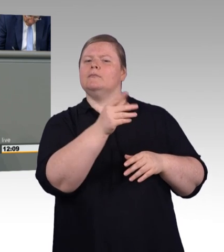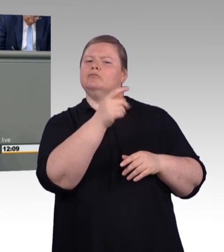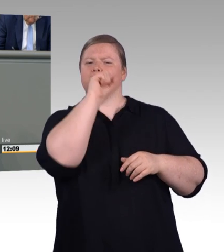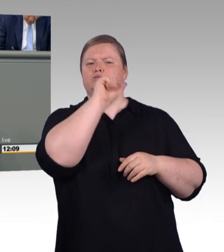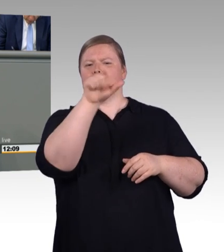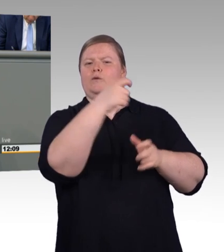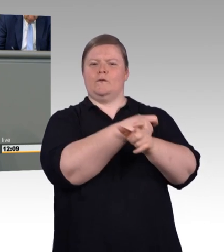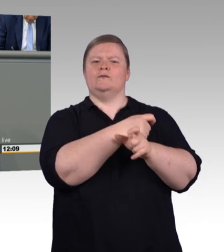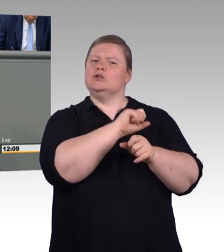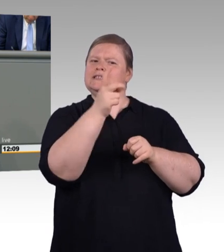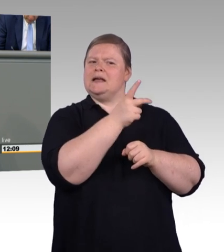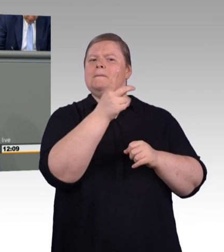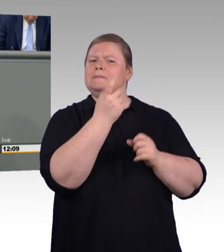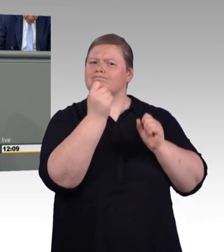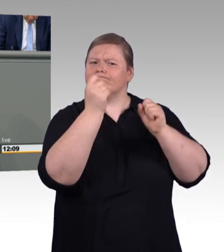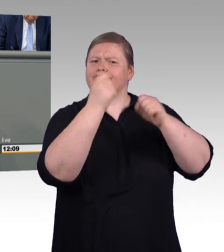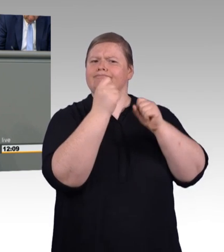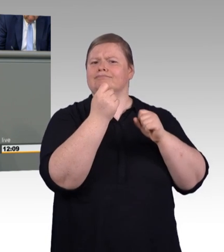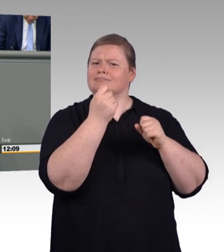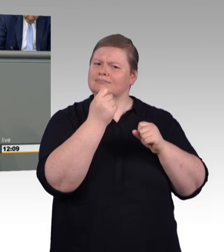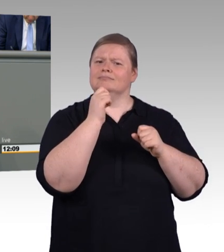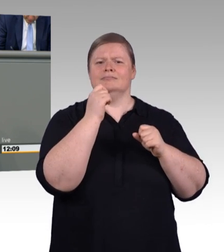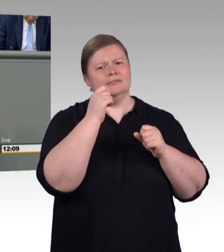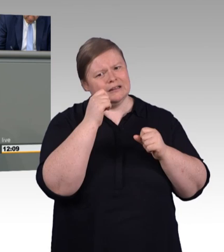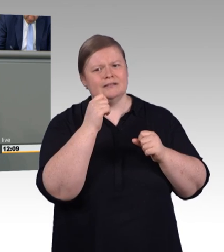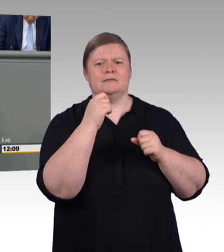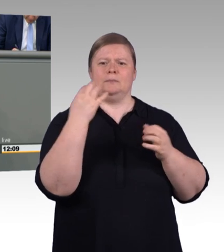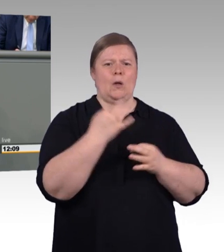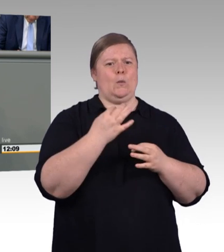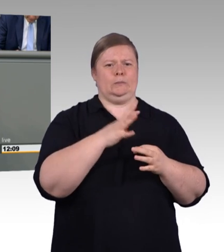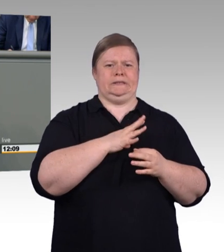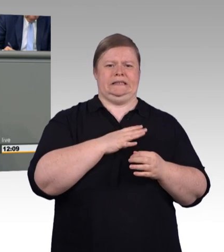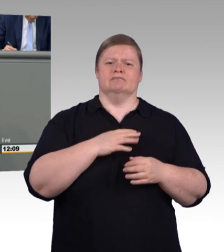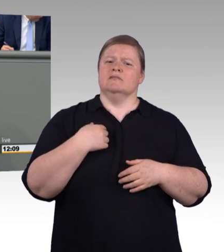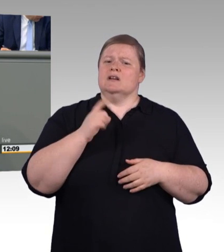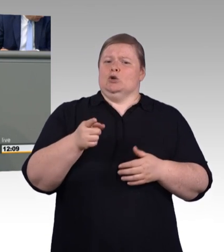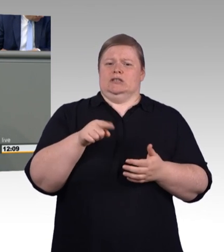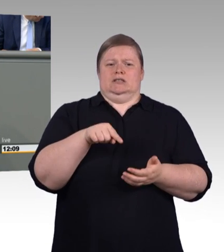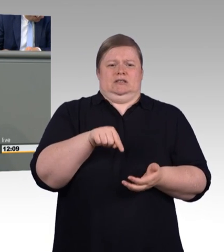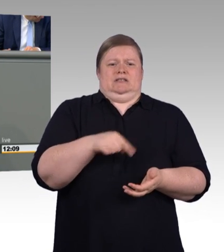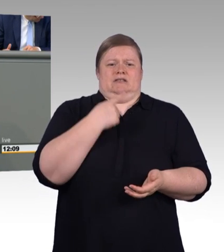Die Zahl der Ausbildungsverträge ist im Vergleich zum Vorjahr gestiegen. Auf nunmehr 531.400.